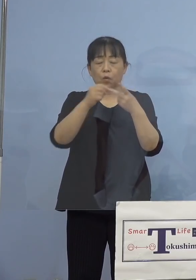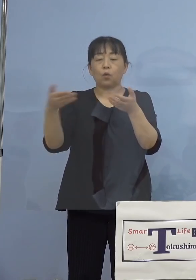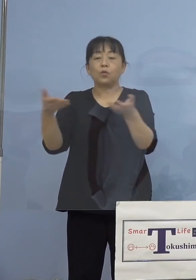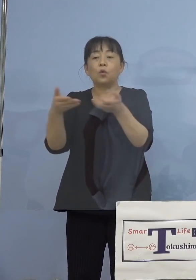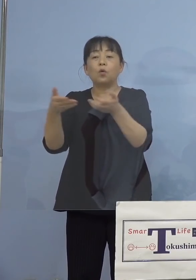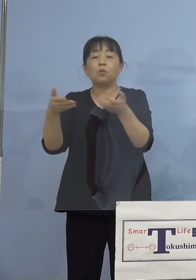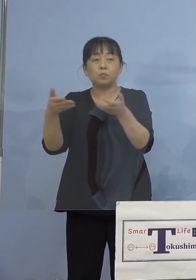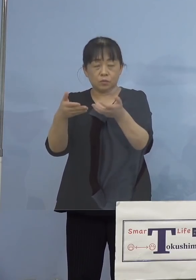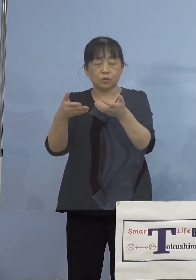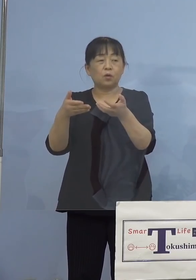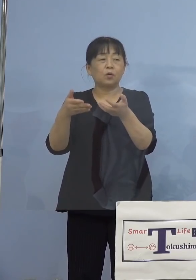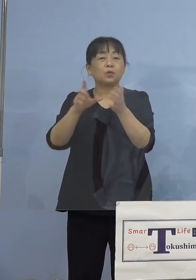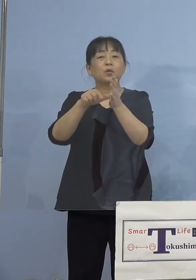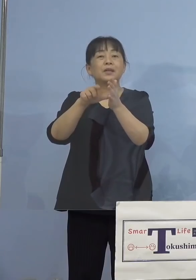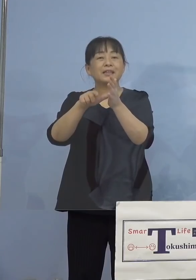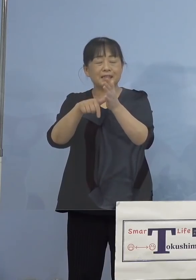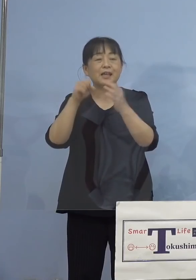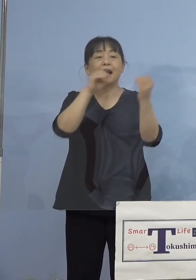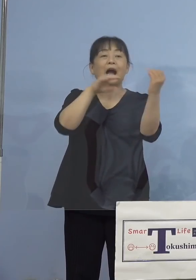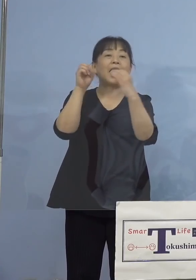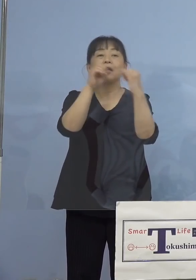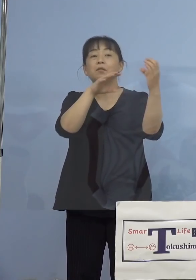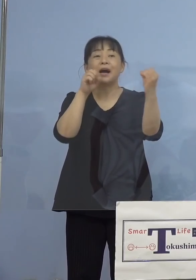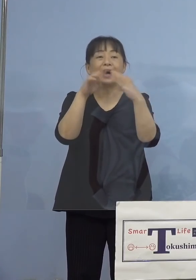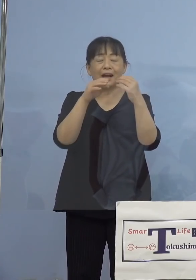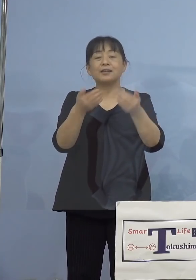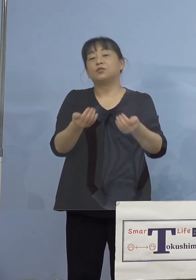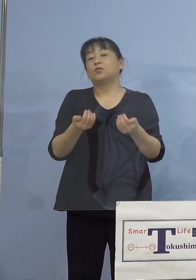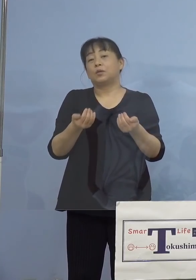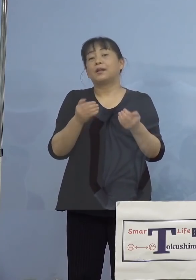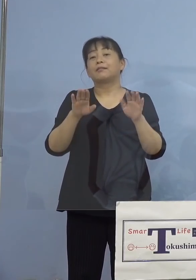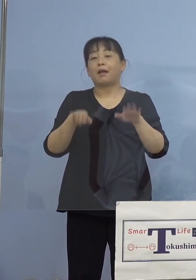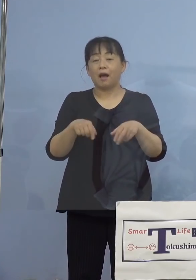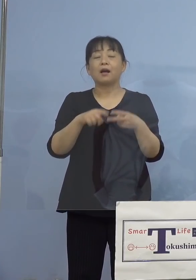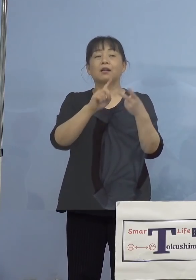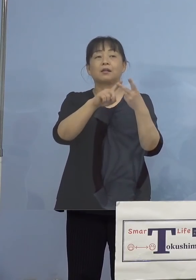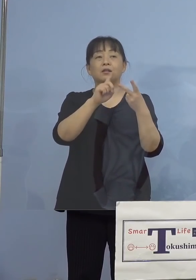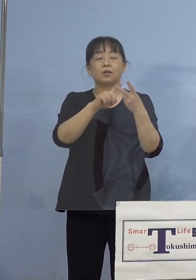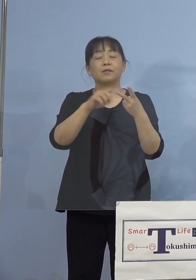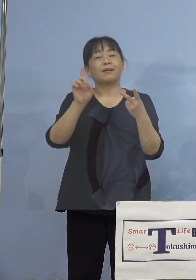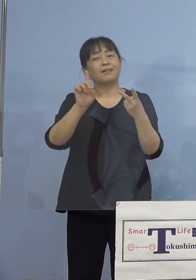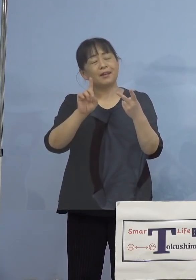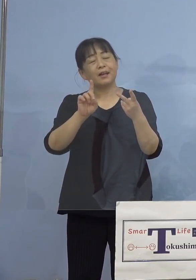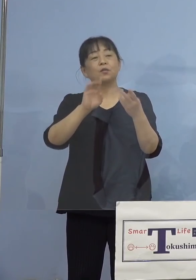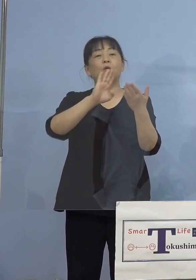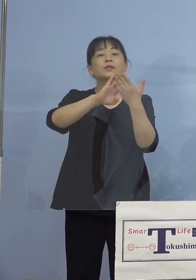やはりどうしても会話をしてしまう また何らかの接触があったかと